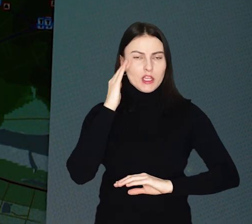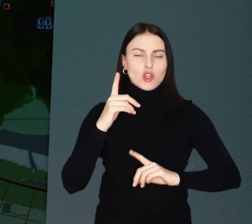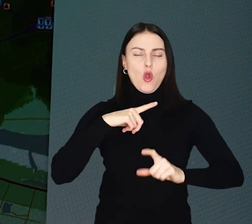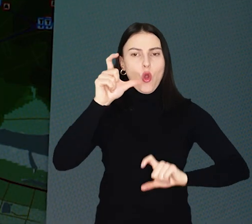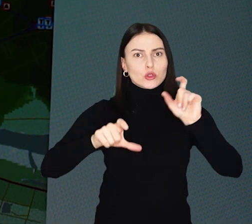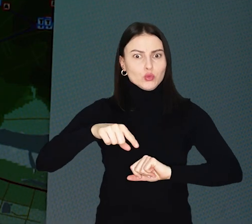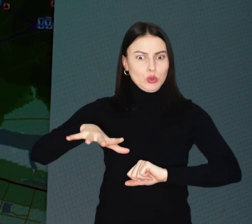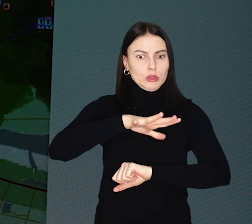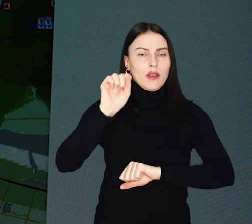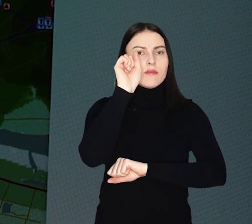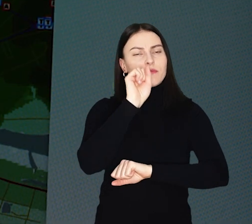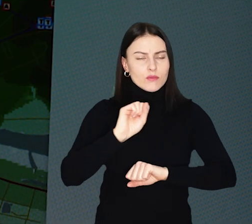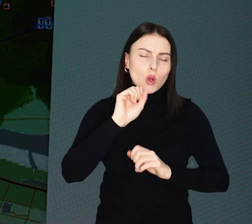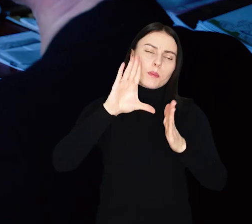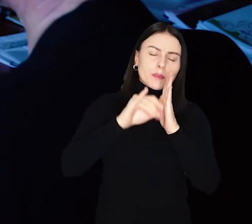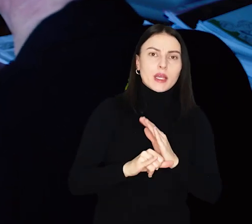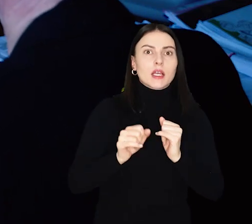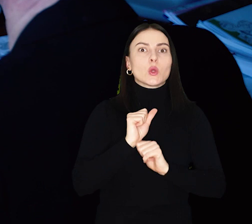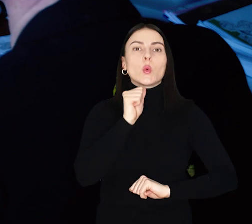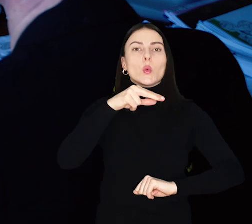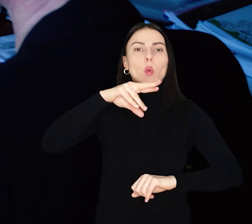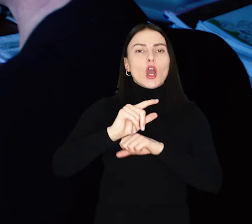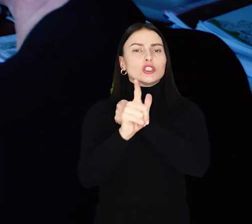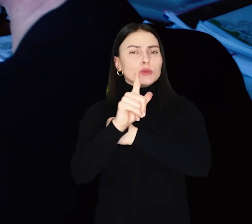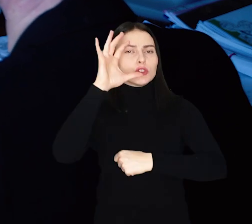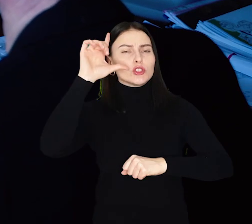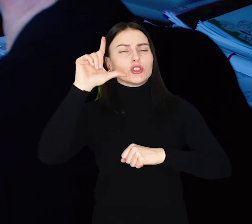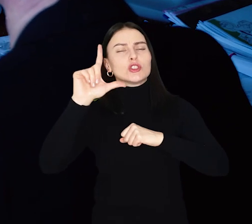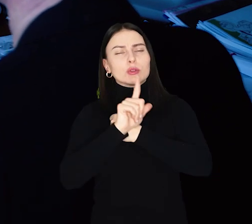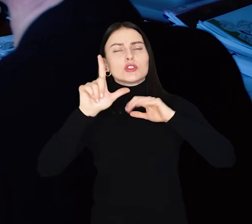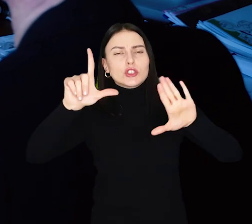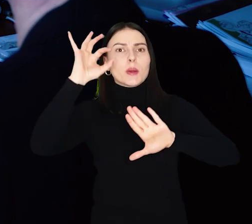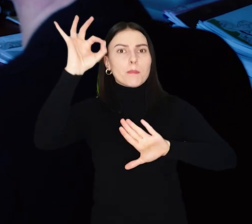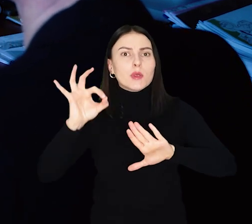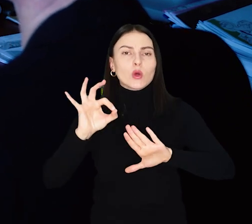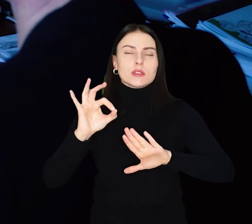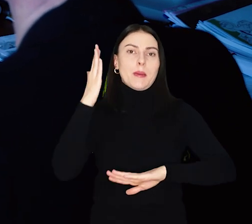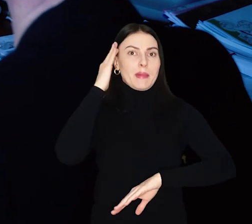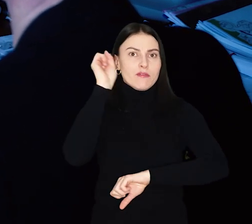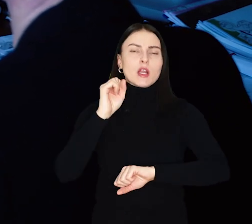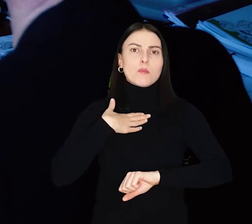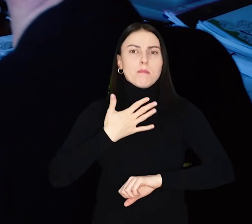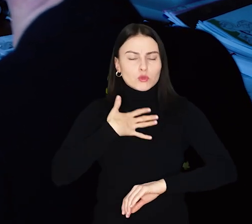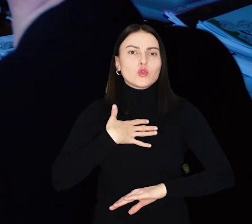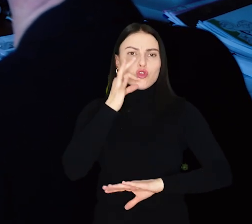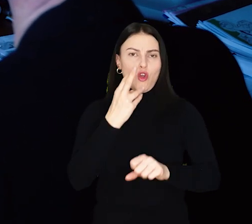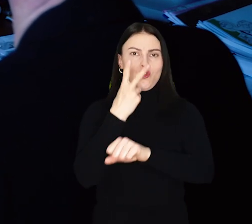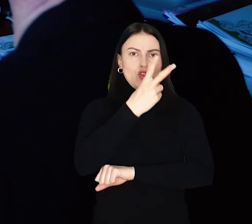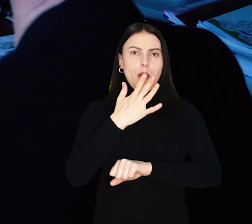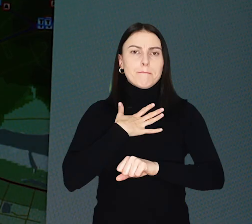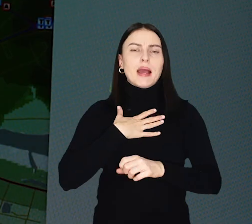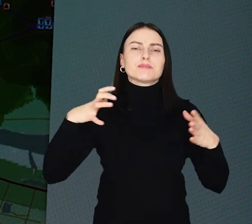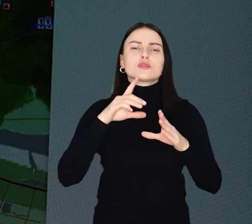Wg wskaźnika przygotowanego przez Unię Europejską 77% mieszkańców Wrocławia ma dobry dostęp do transportu zbiorowego